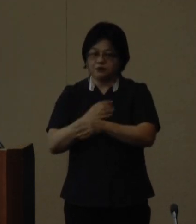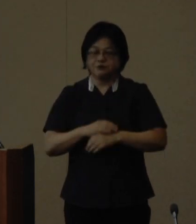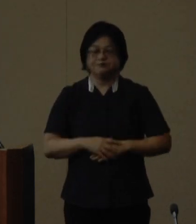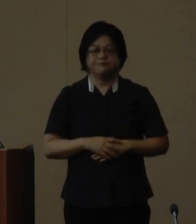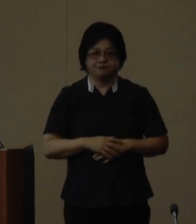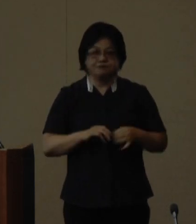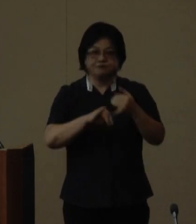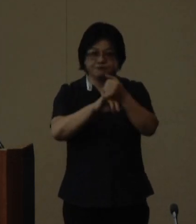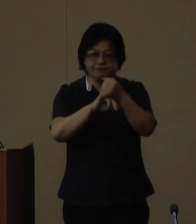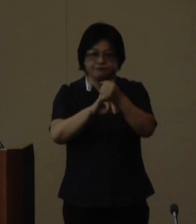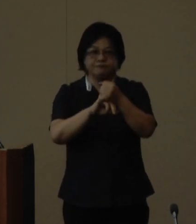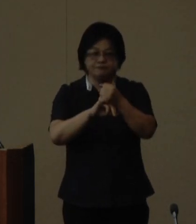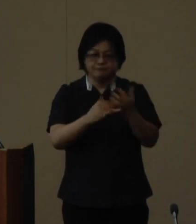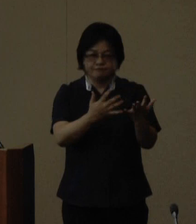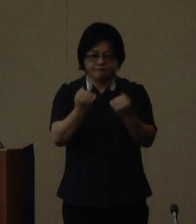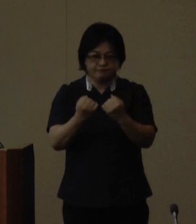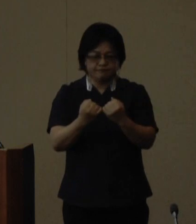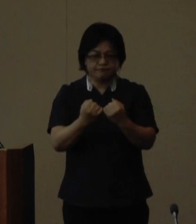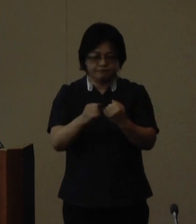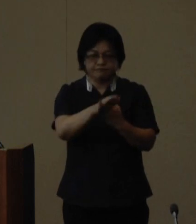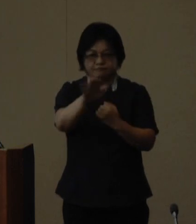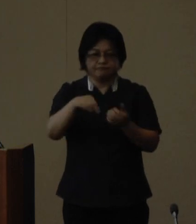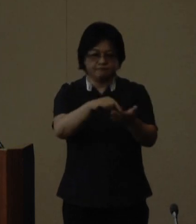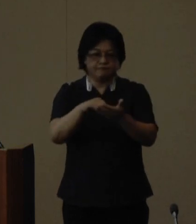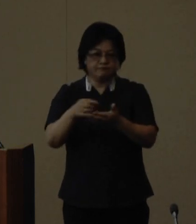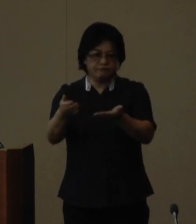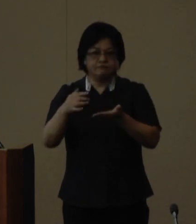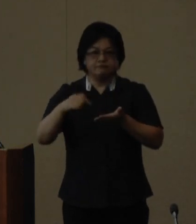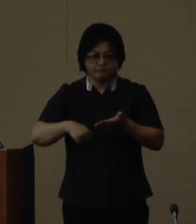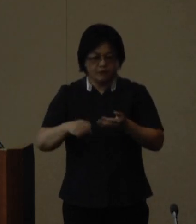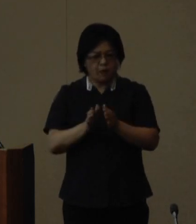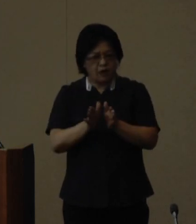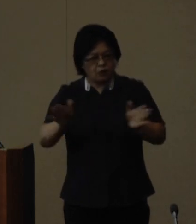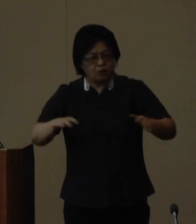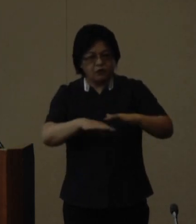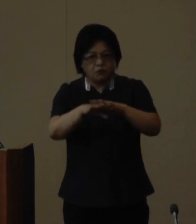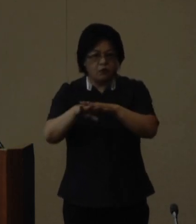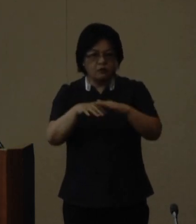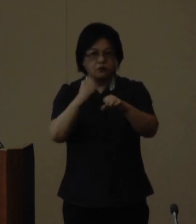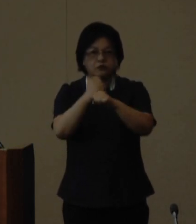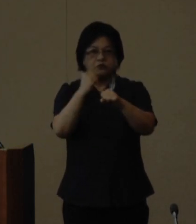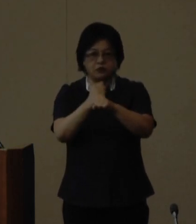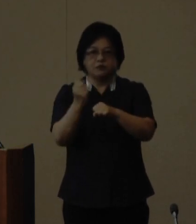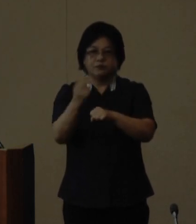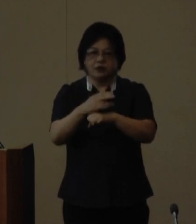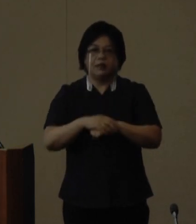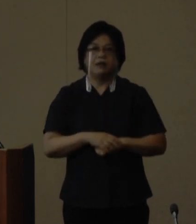ぜひ多くの方に御応募いただき 幅広いネットワークを作りそして